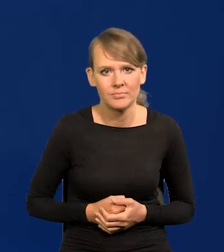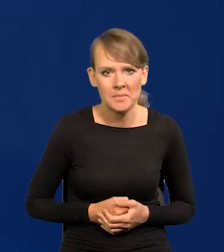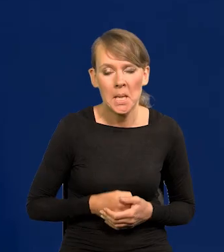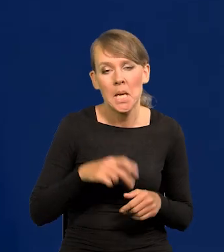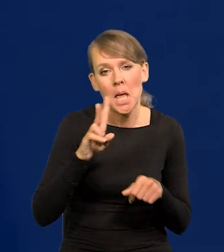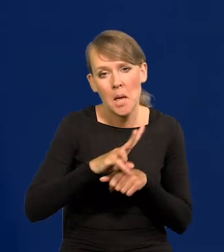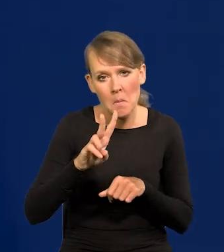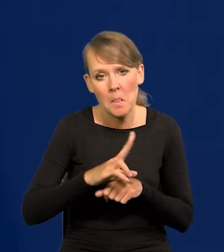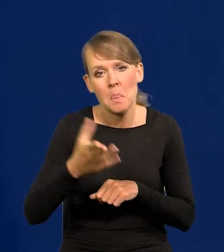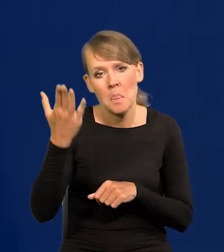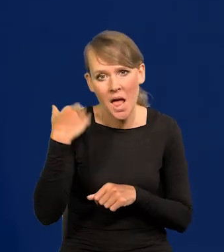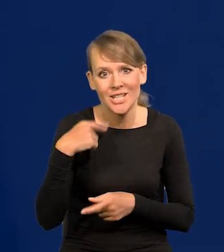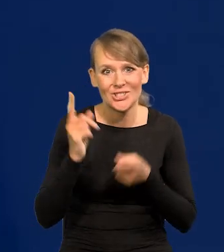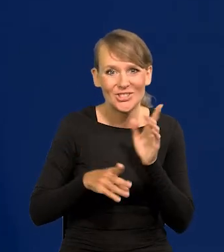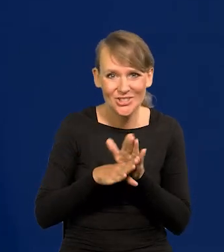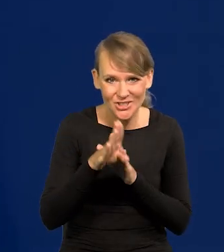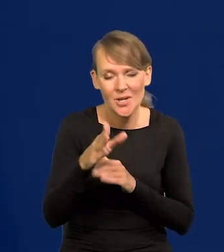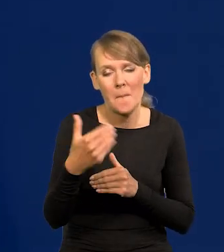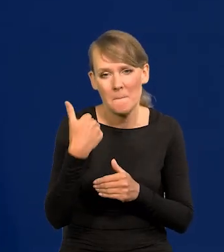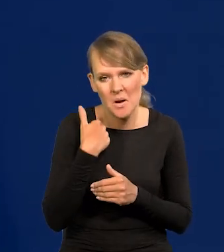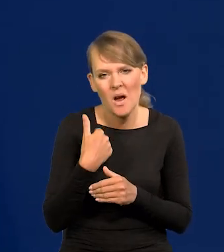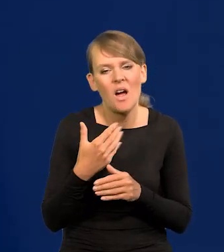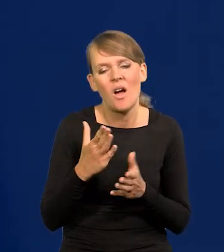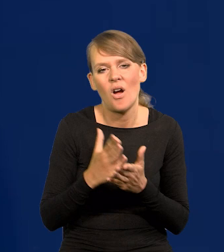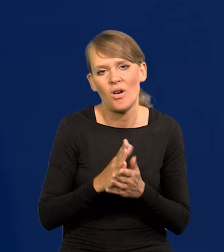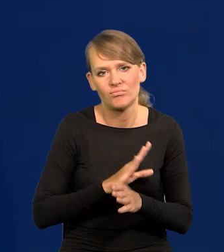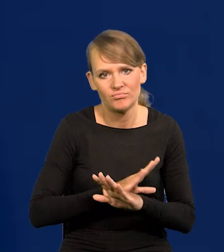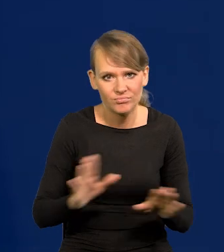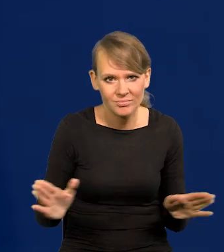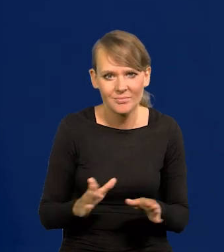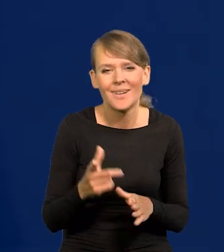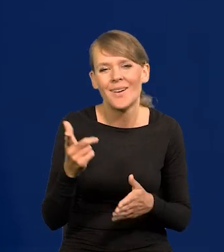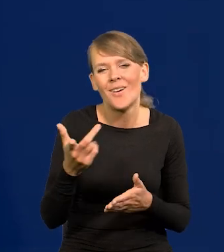Japonia kiedyś się rozwijała, a potem przestała. Dochodzi się do jakiegoś poziomu bogactwa,